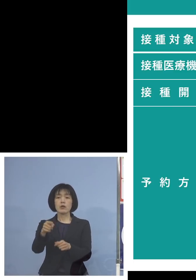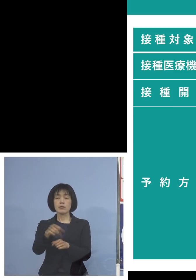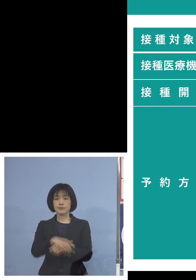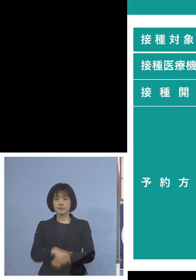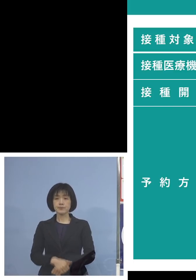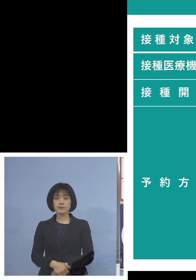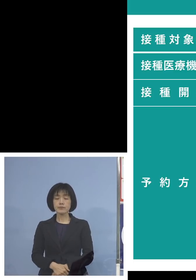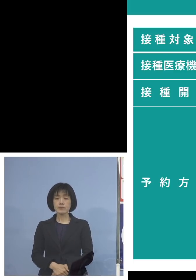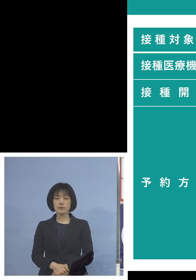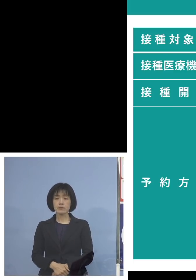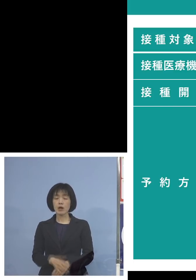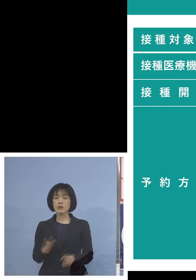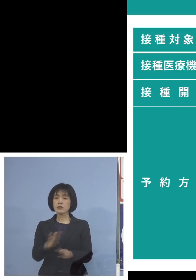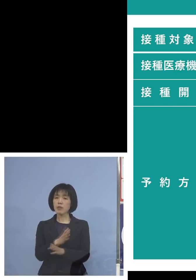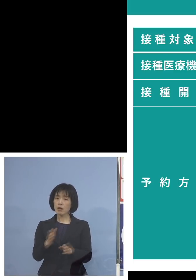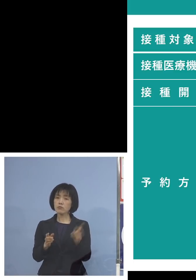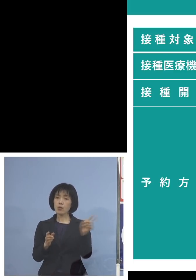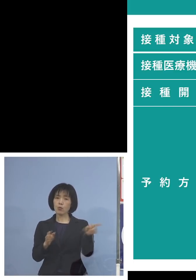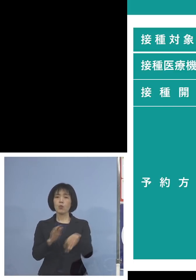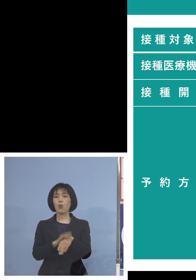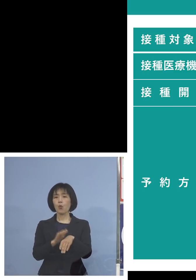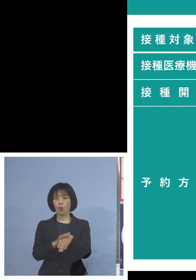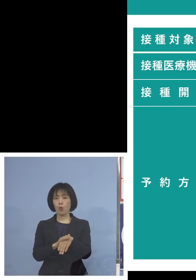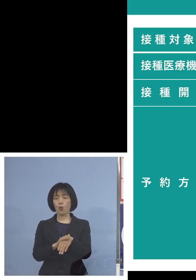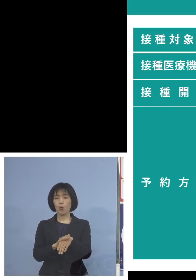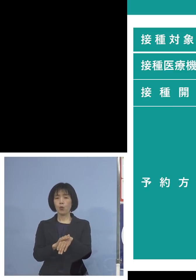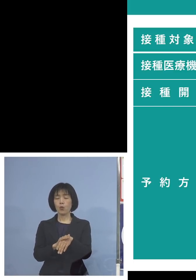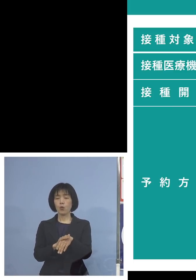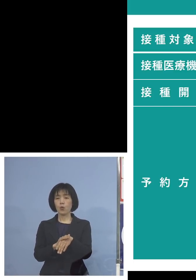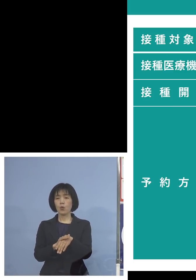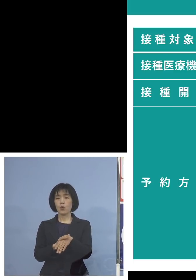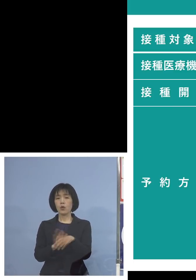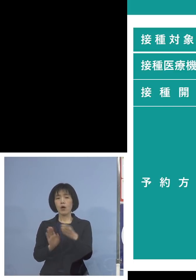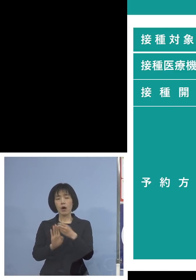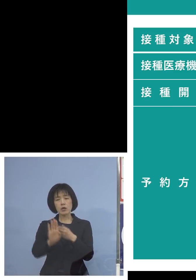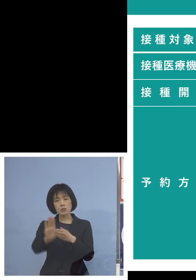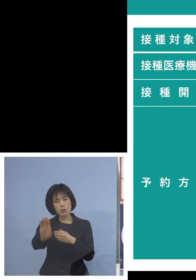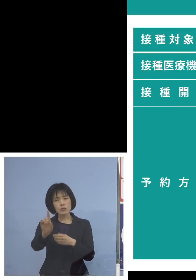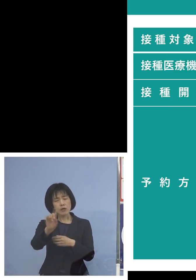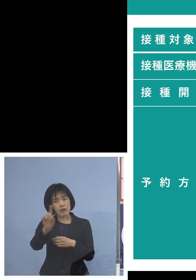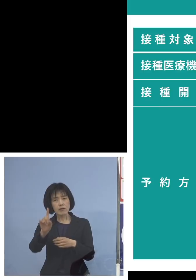当面はまずこれでいってみて なおかつこれだと厳しいという